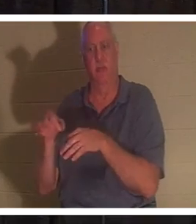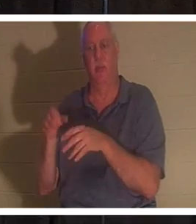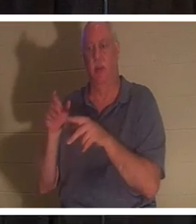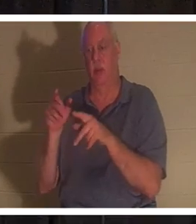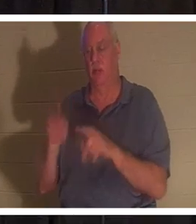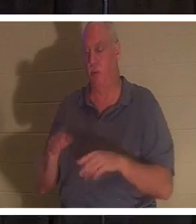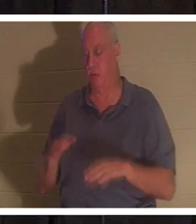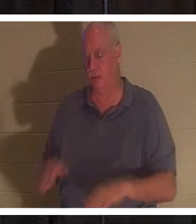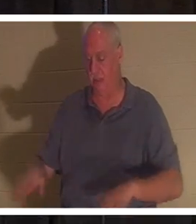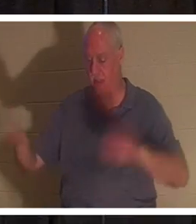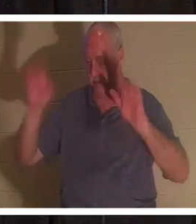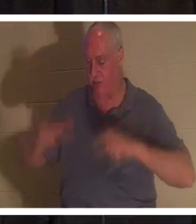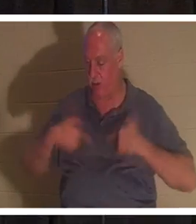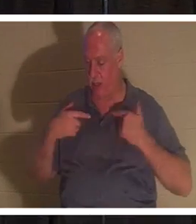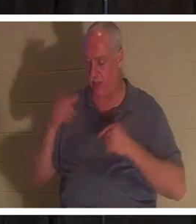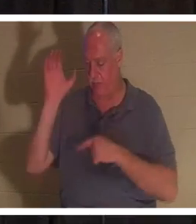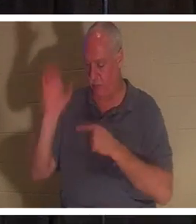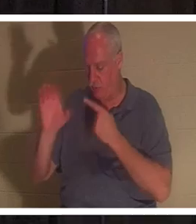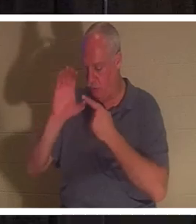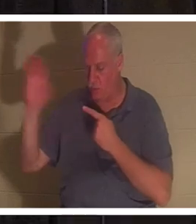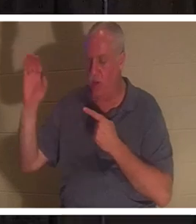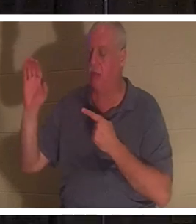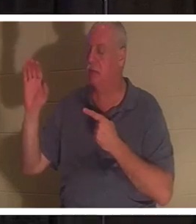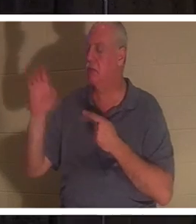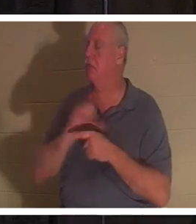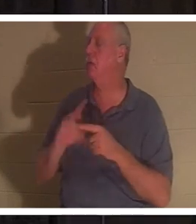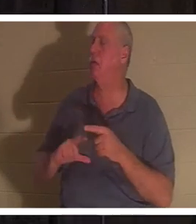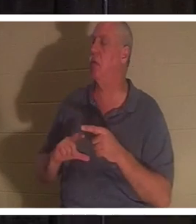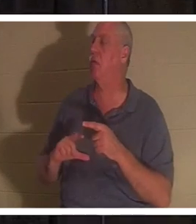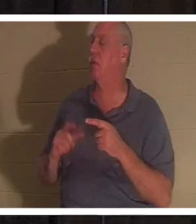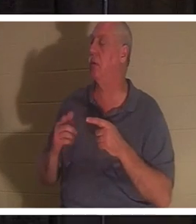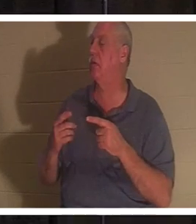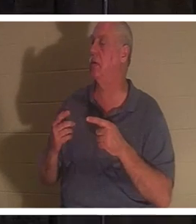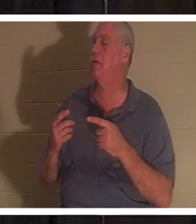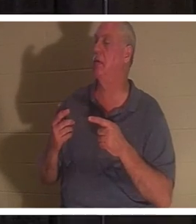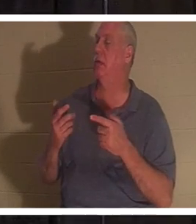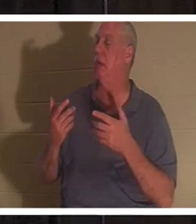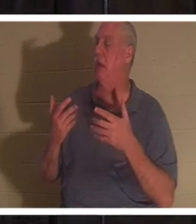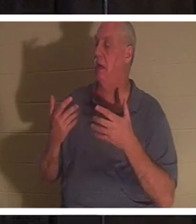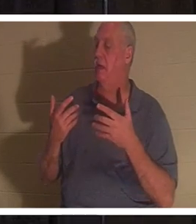и говорит: «Господи, я не хочу больше идти своим путем». Этот человек рождается заново!